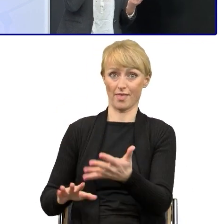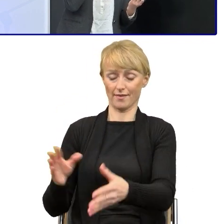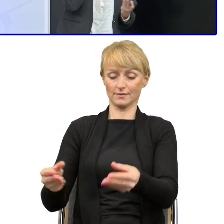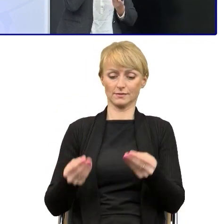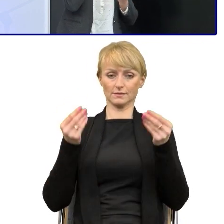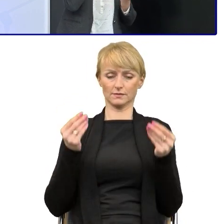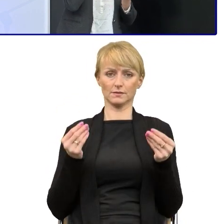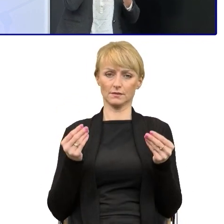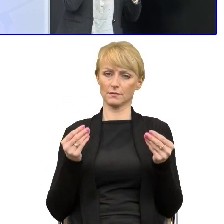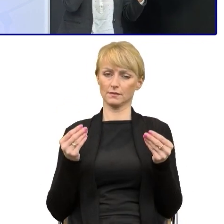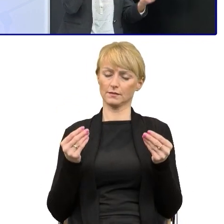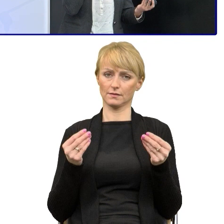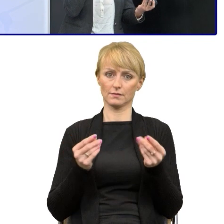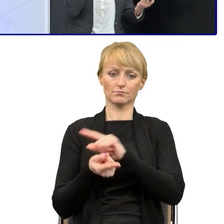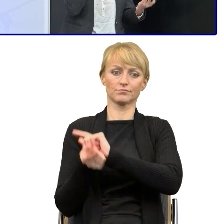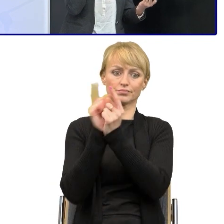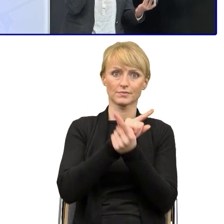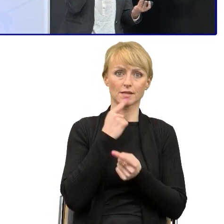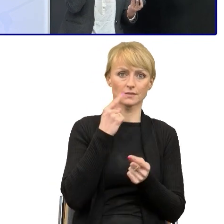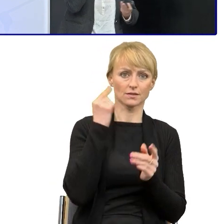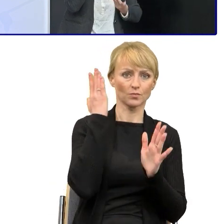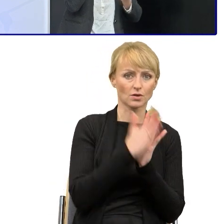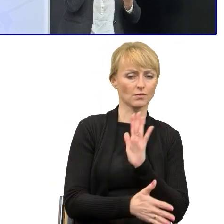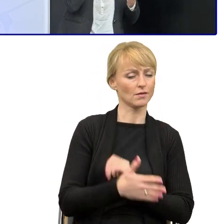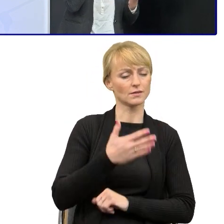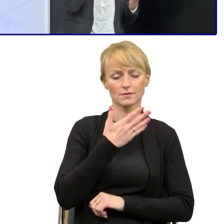To nie jest takie proste właśnie, prościej jest może od początku.